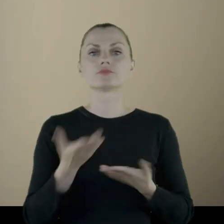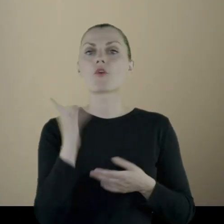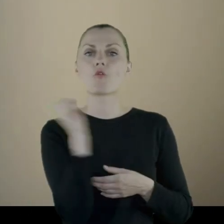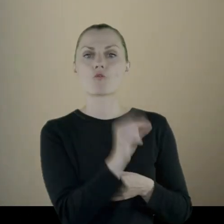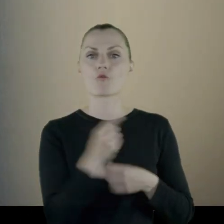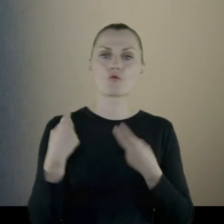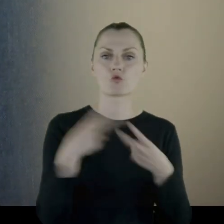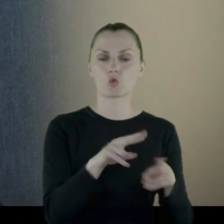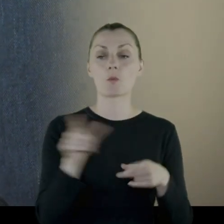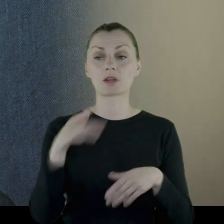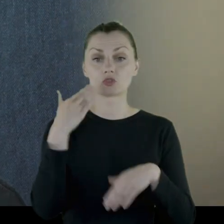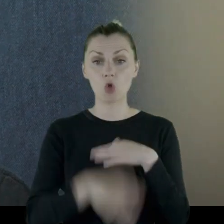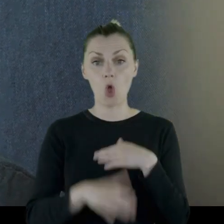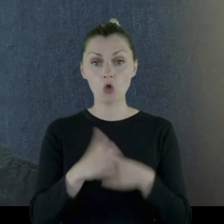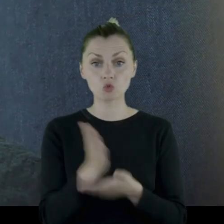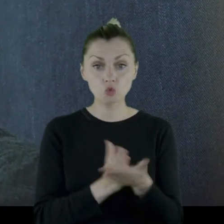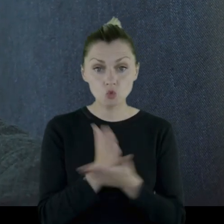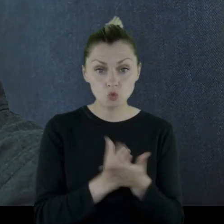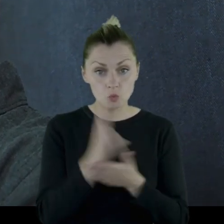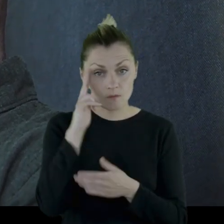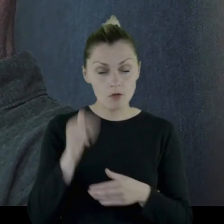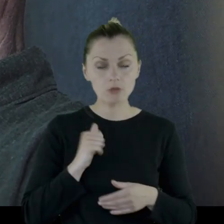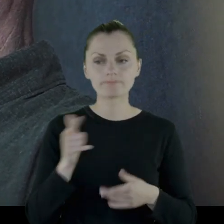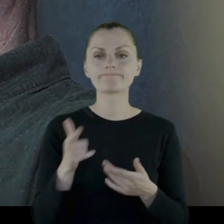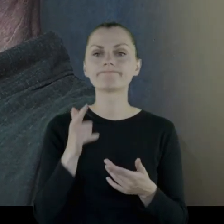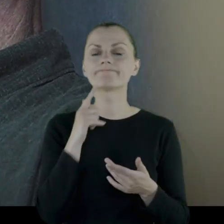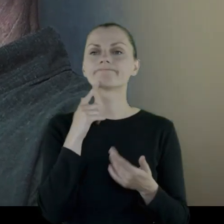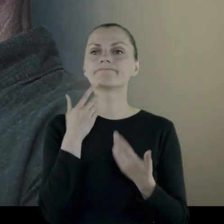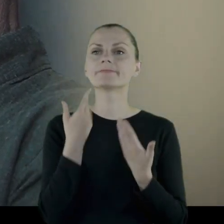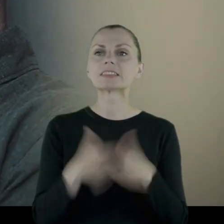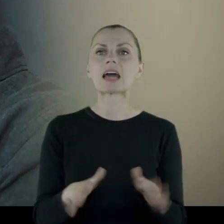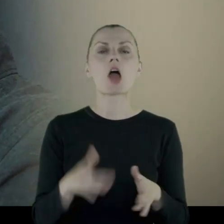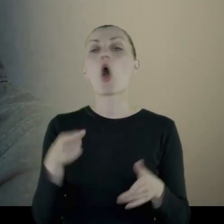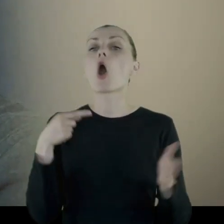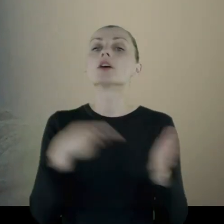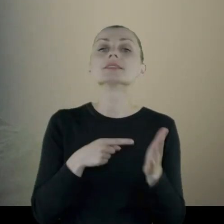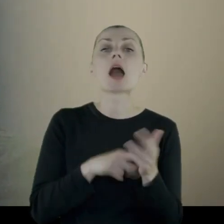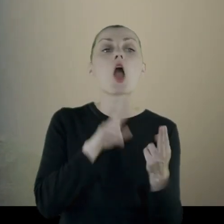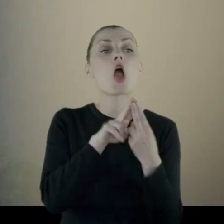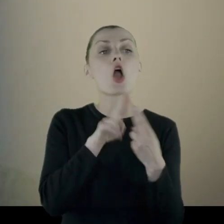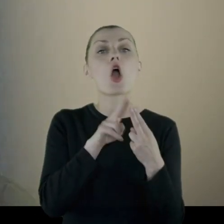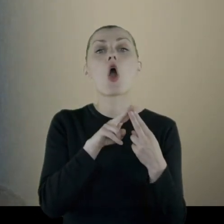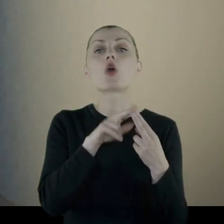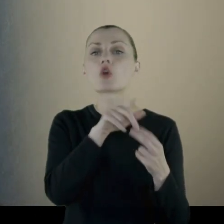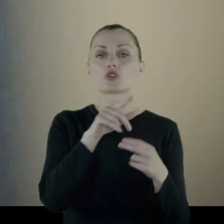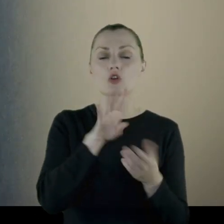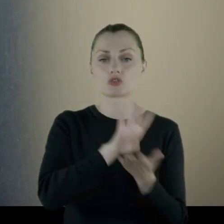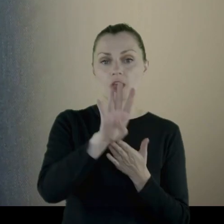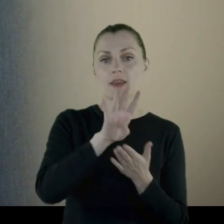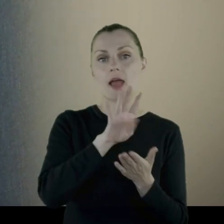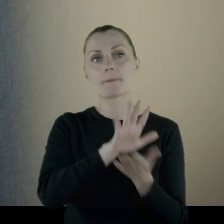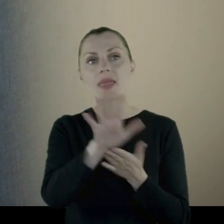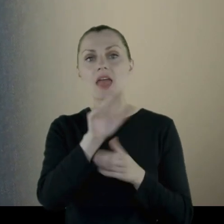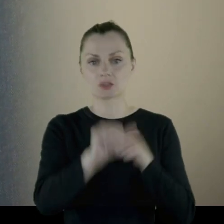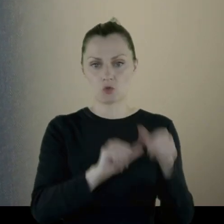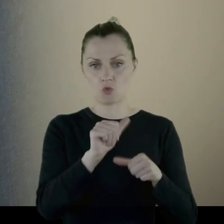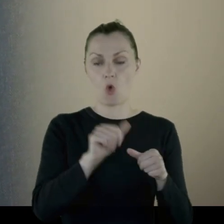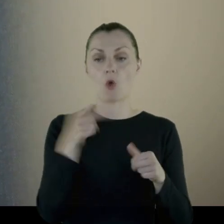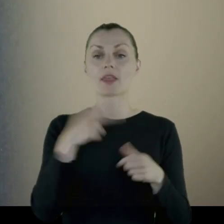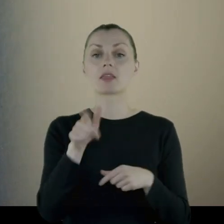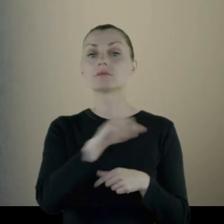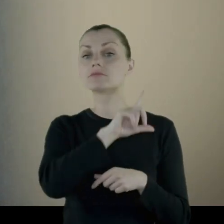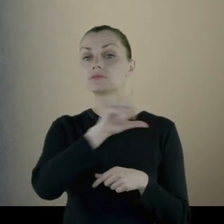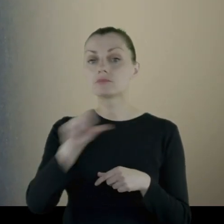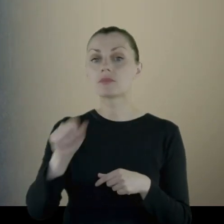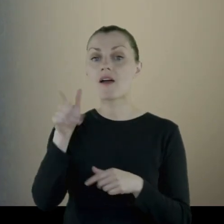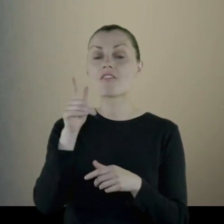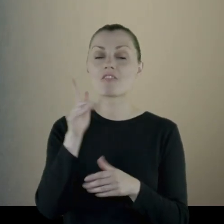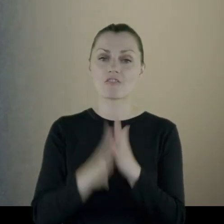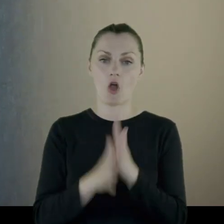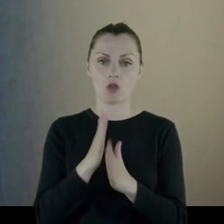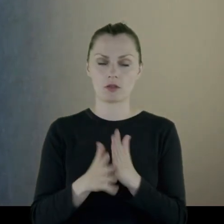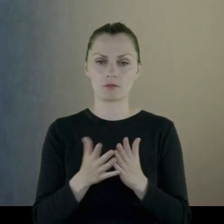Po skończeniu służby stracił... Ostatni kontak z rodziną miał w '15 roku, kiedy szedł na wojnę.